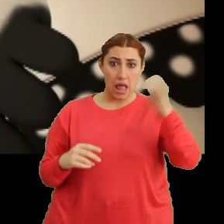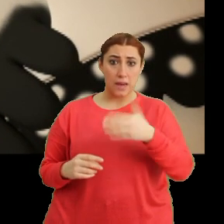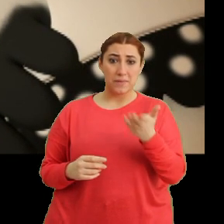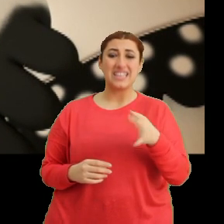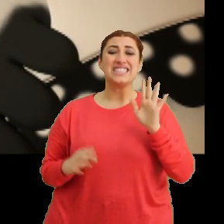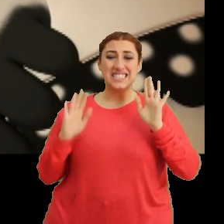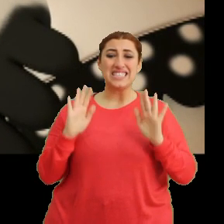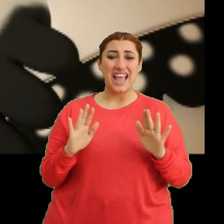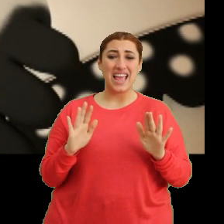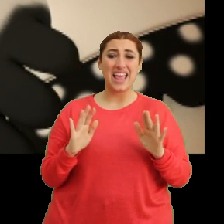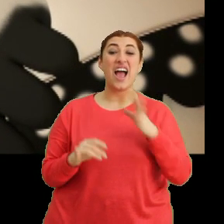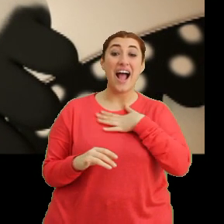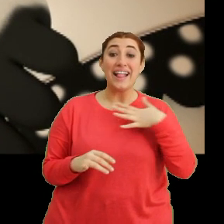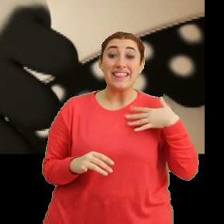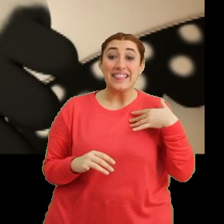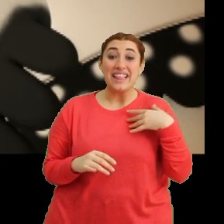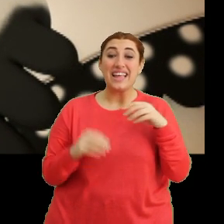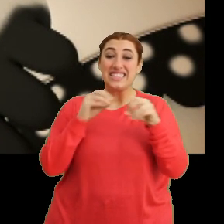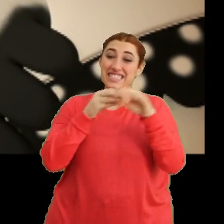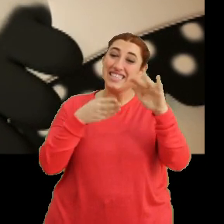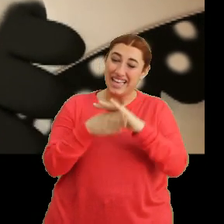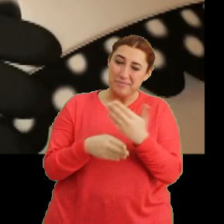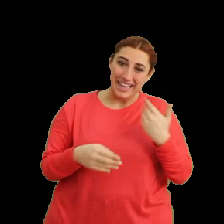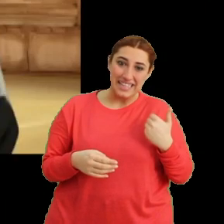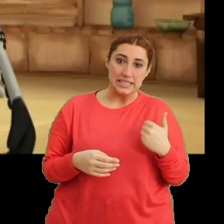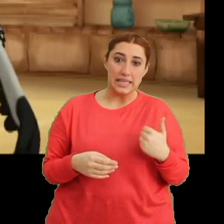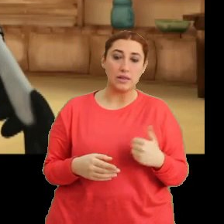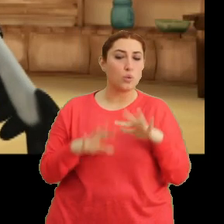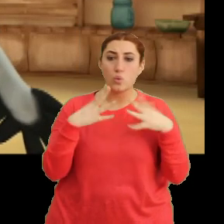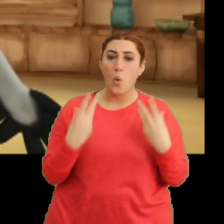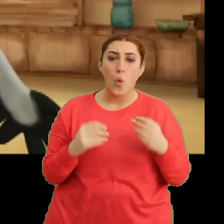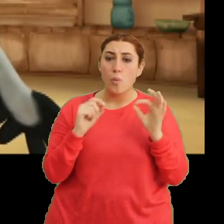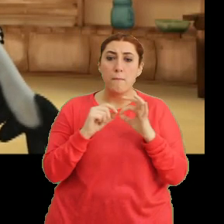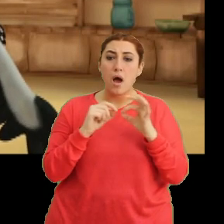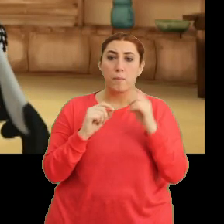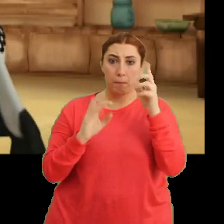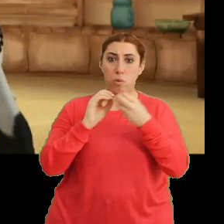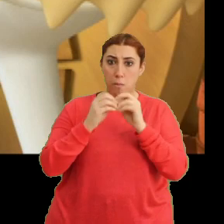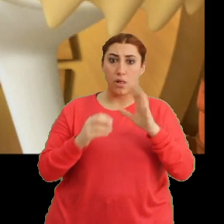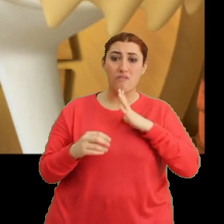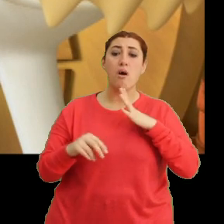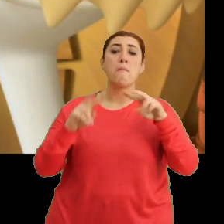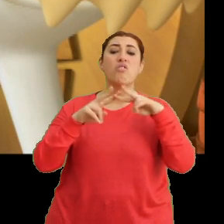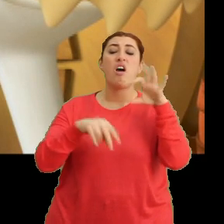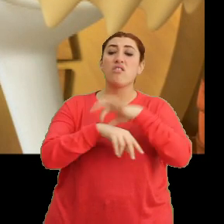Şey anne içeri gelsene bir dakika. Ne oldu Bangu? Bir sorun mu var? Mantar hasta galiba.